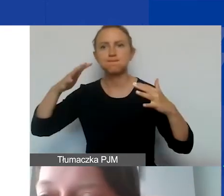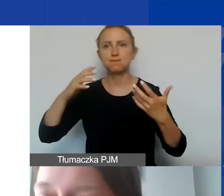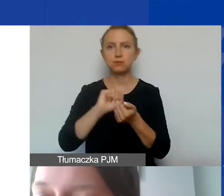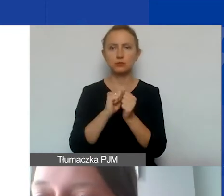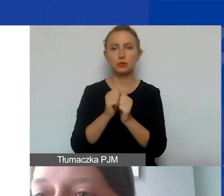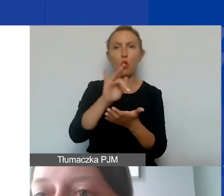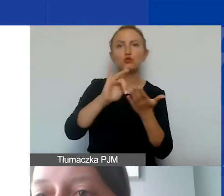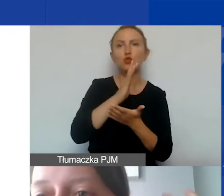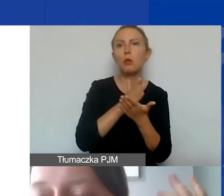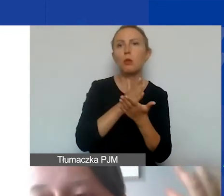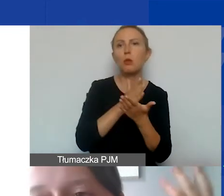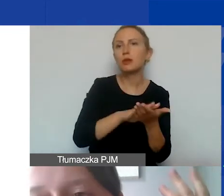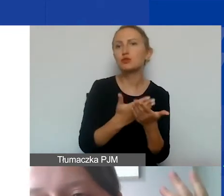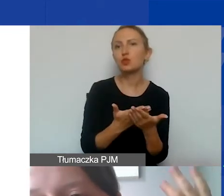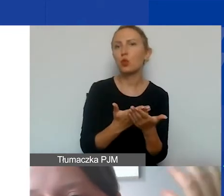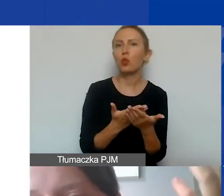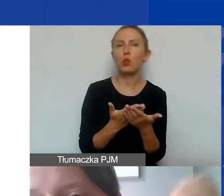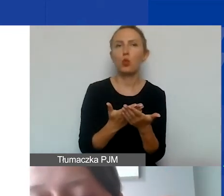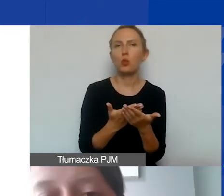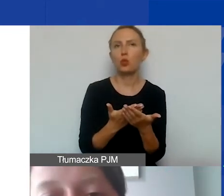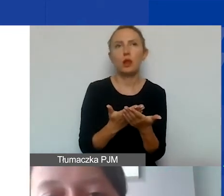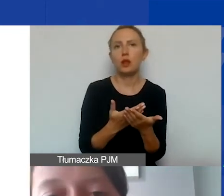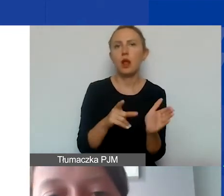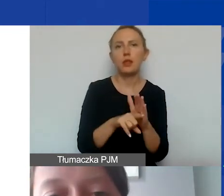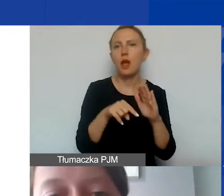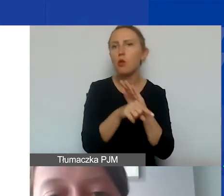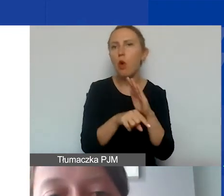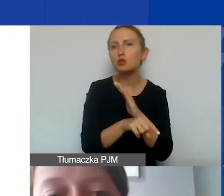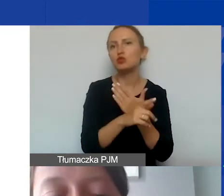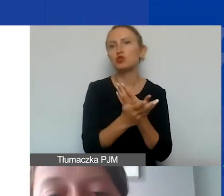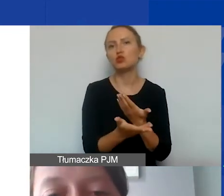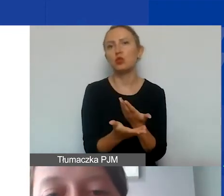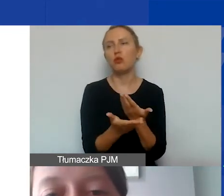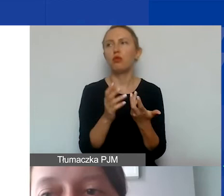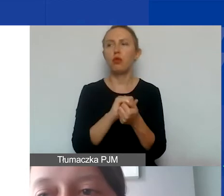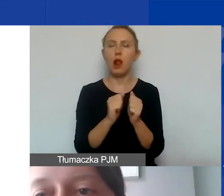ośrodek pomocy np. dla uchodźców czy migrantów